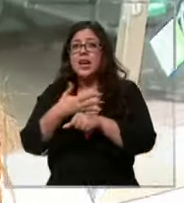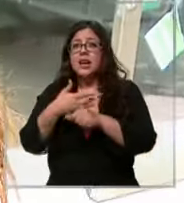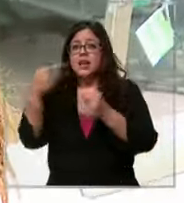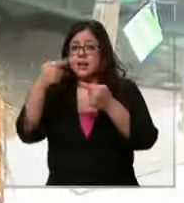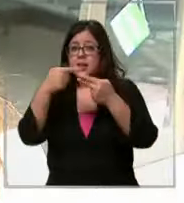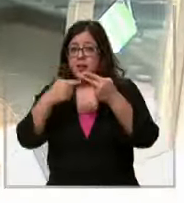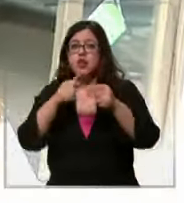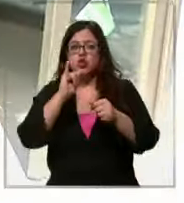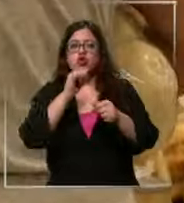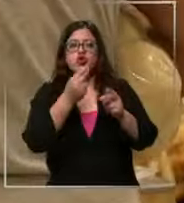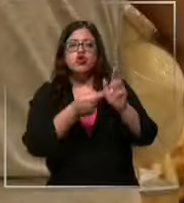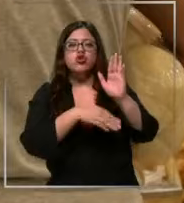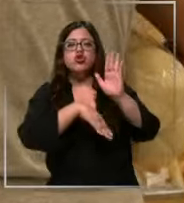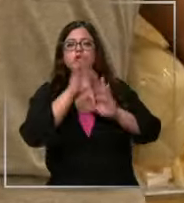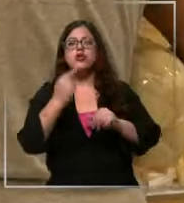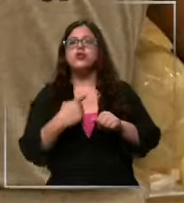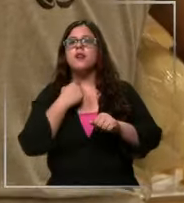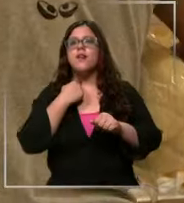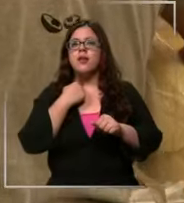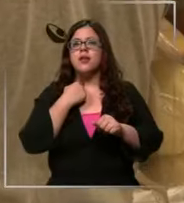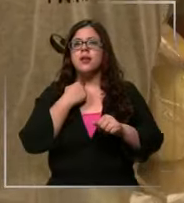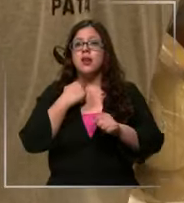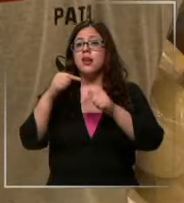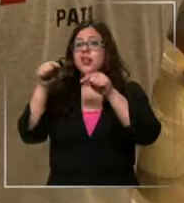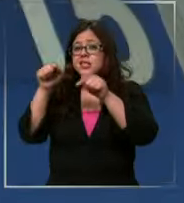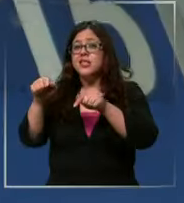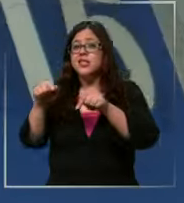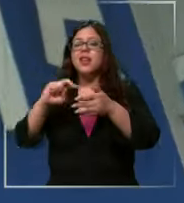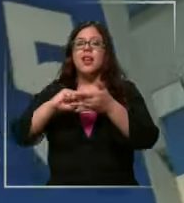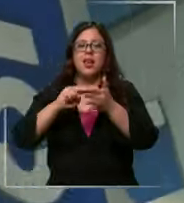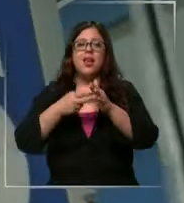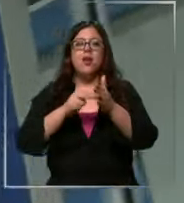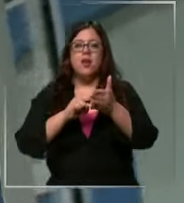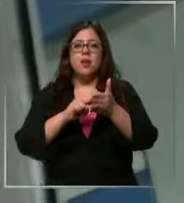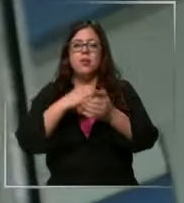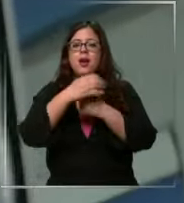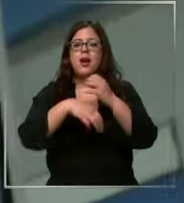que más sube y lo que más afecta el volsillo de todo y esa es la gran problemática el 2022